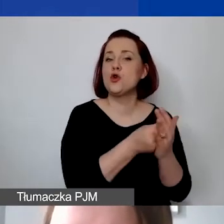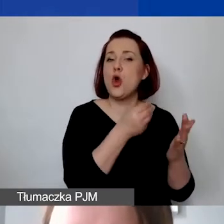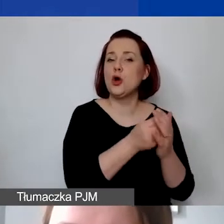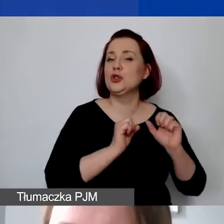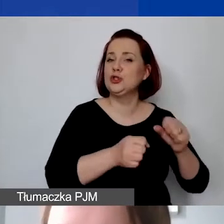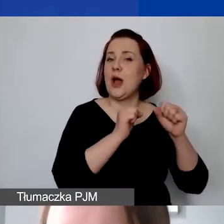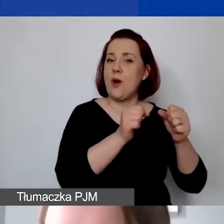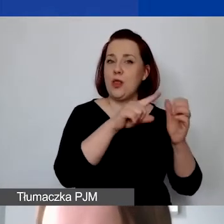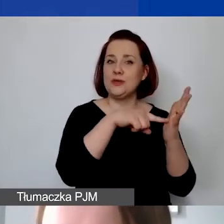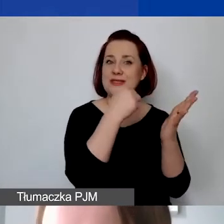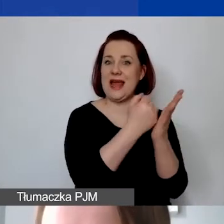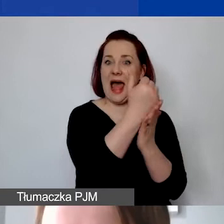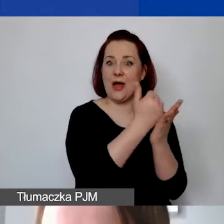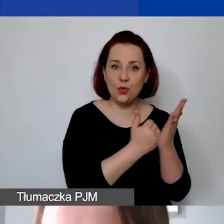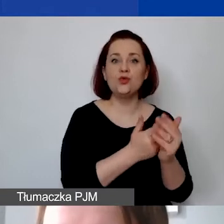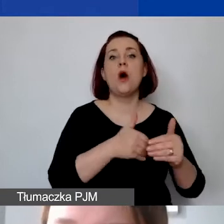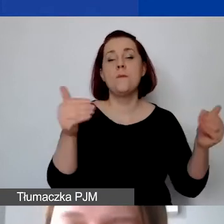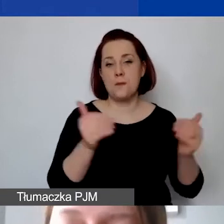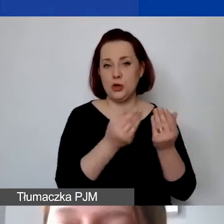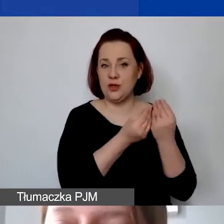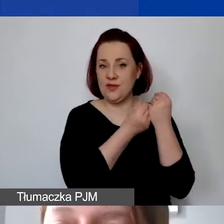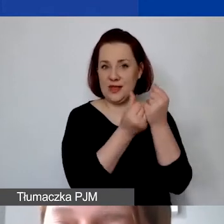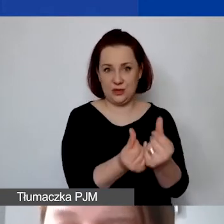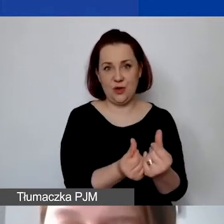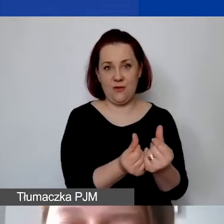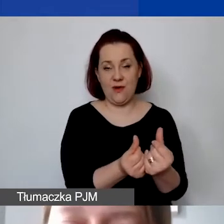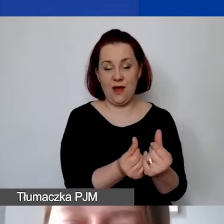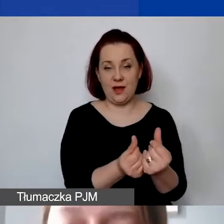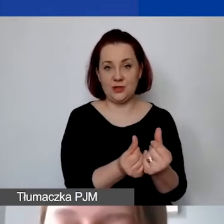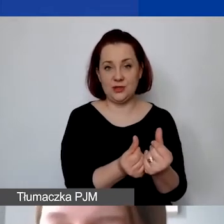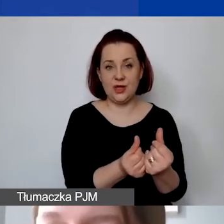jest możliwa do sfinansowania. Natomiast już wszelkie działania,